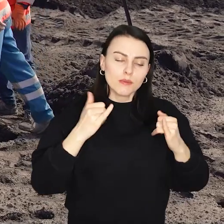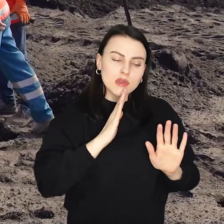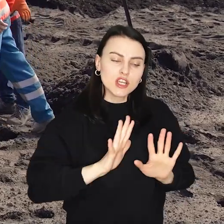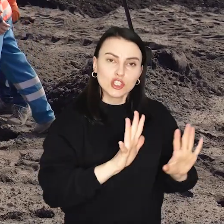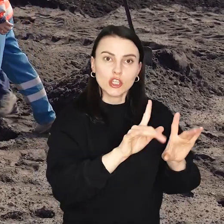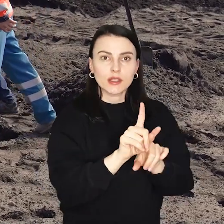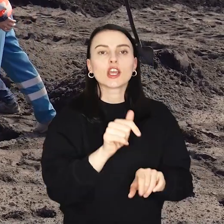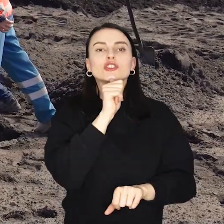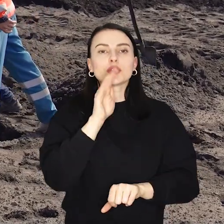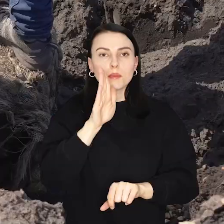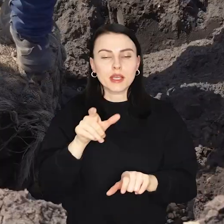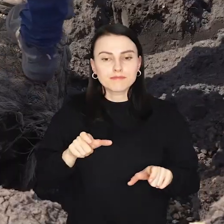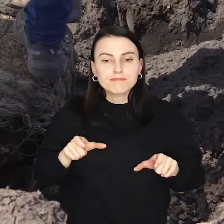Zielone będzie również nowe torowisko